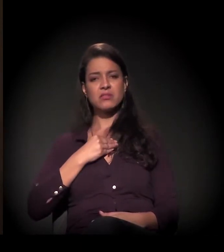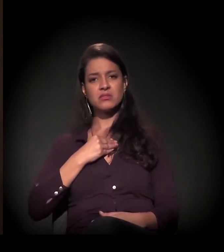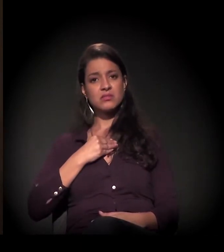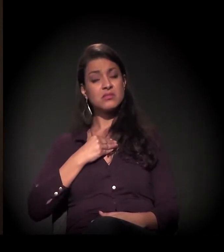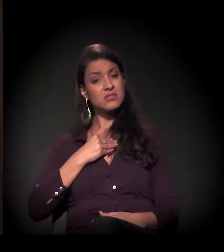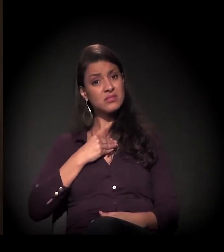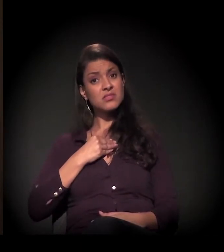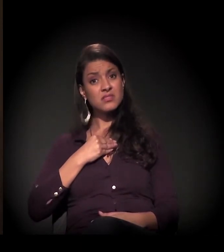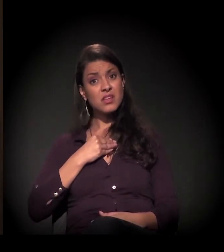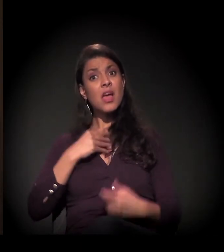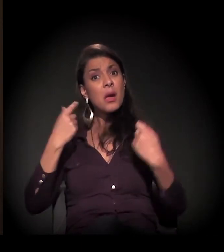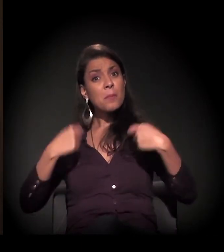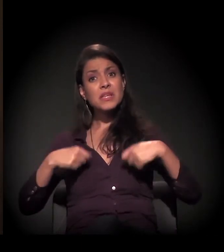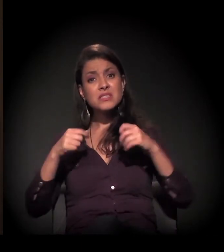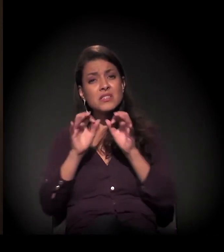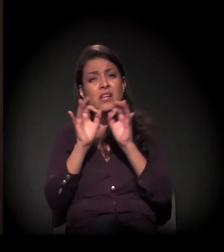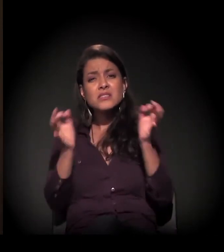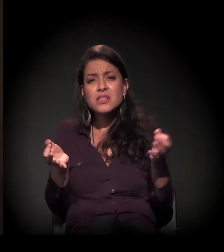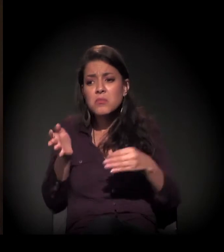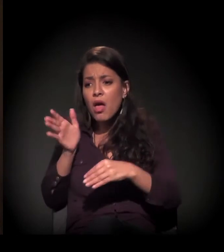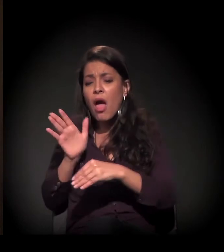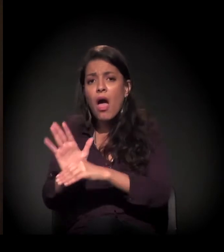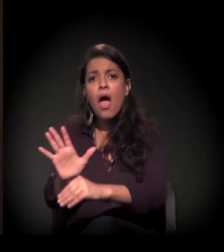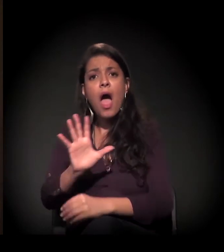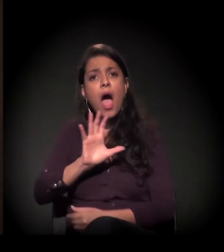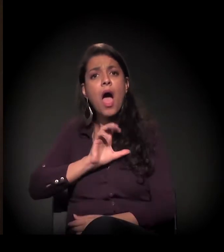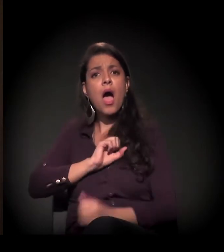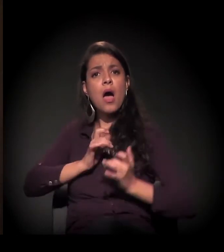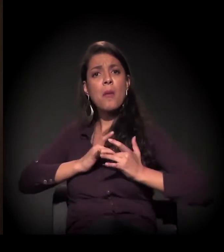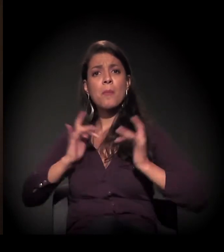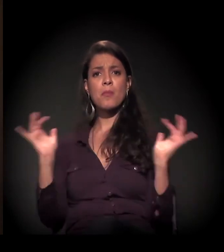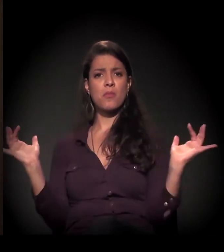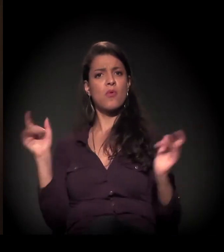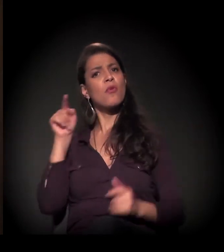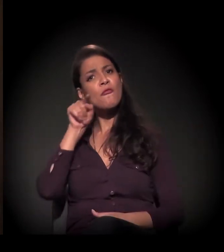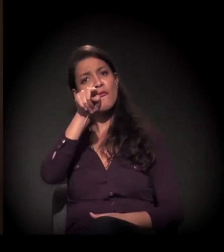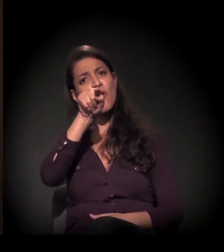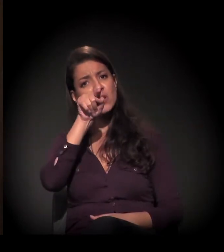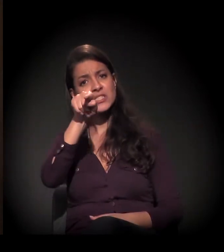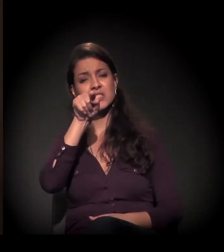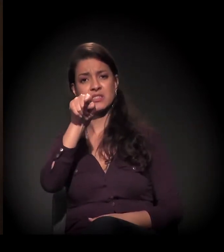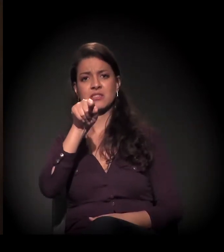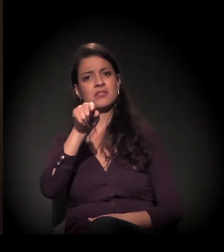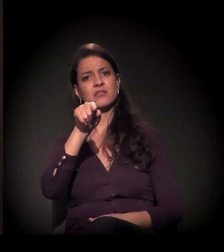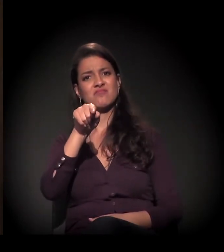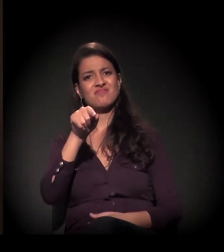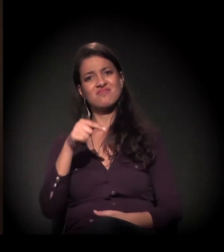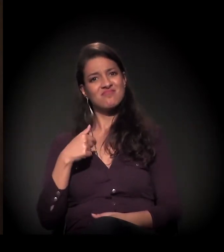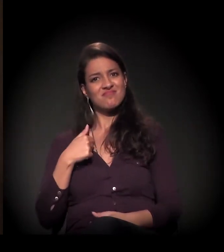Esse ato é de amor. Só depende de você. Não depende mais dele.